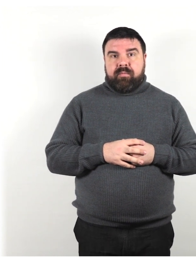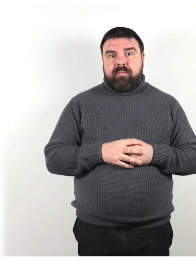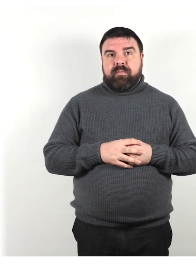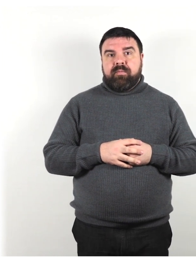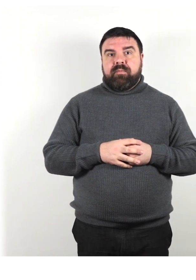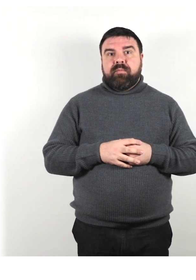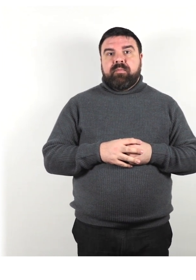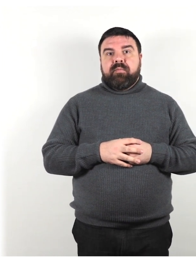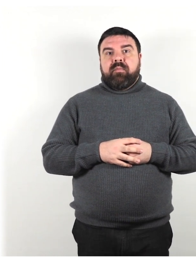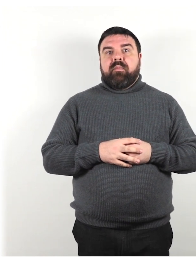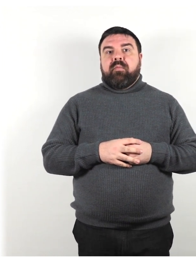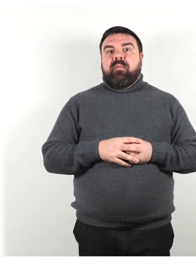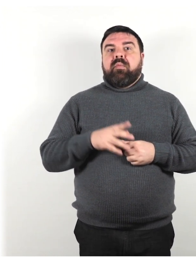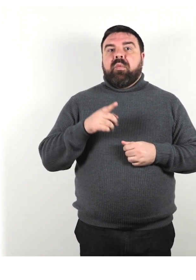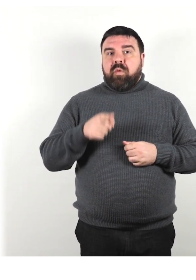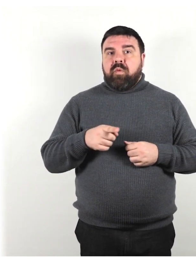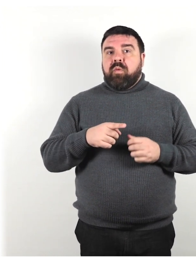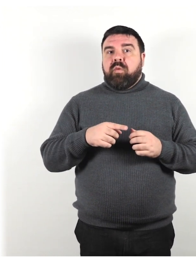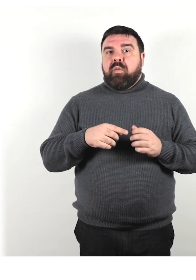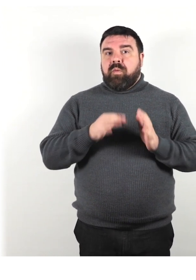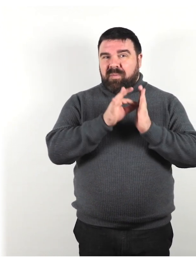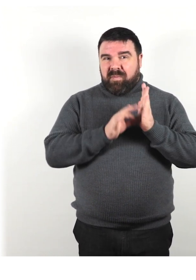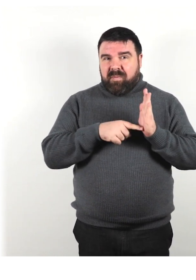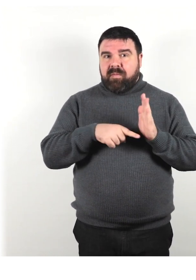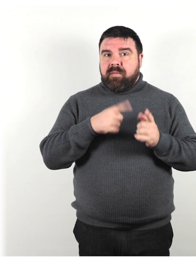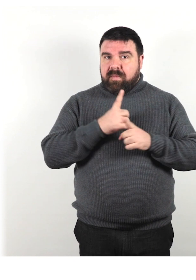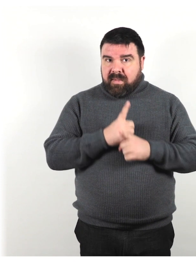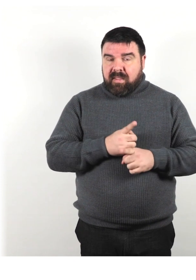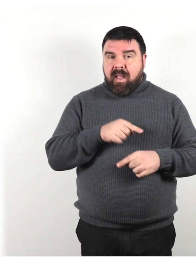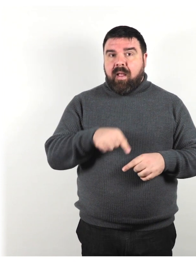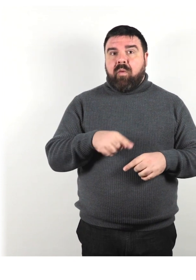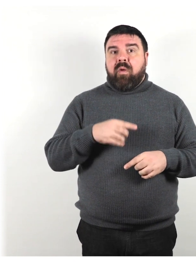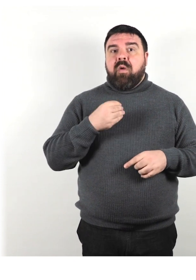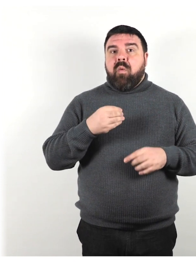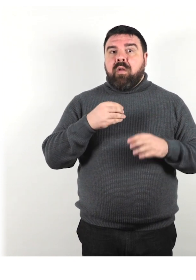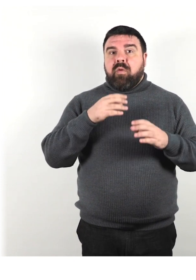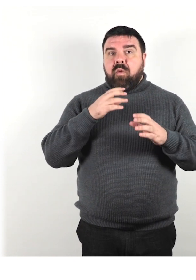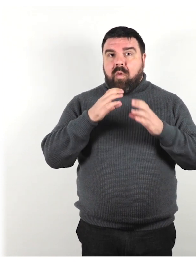Segui queste linee guida specifiche quando si comunica con qualcuno che ha un disturbo cognitivo.